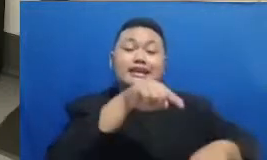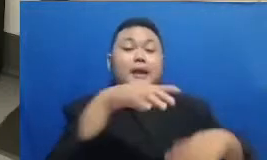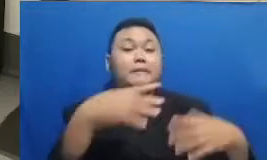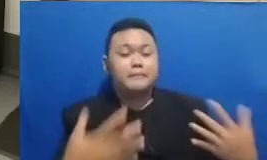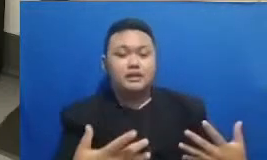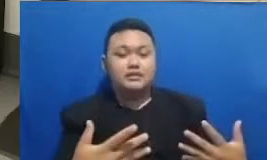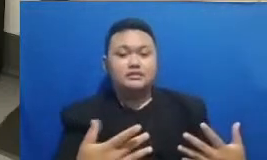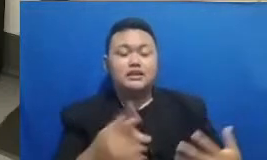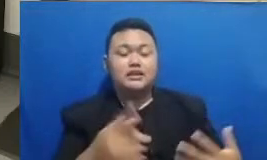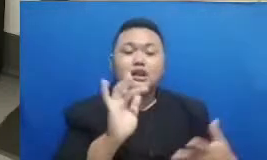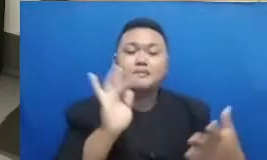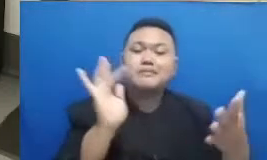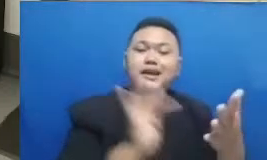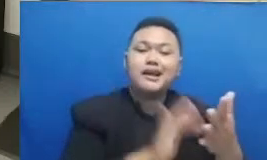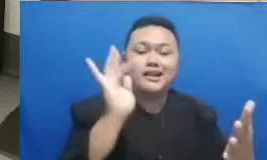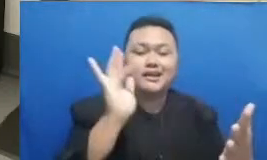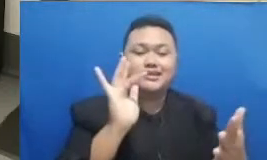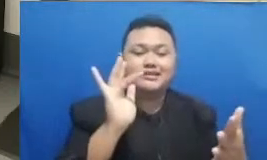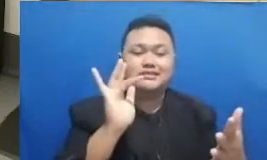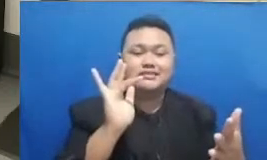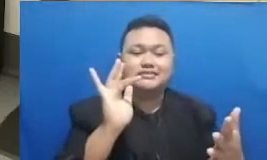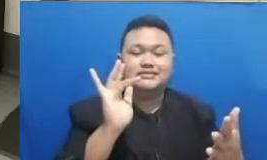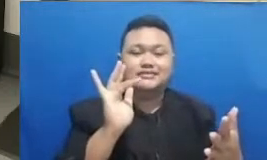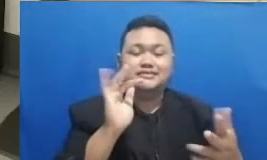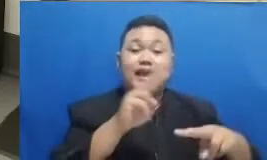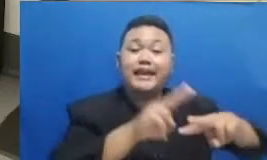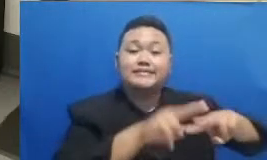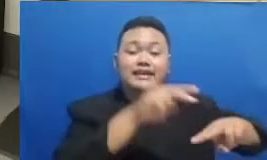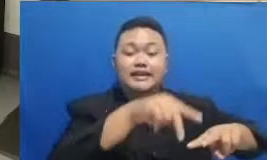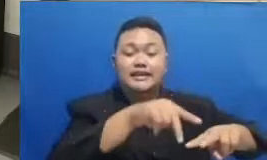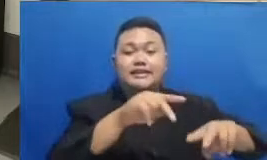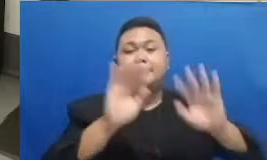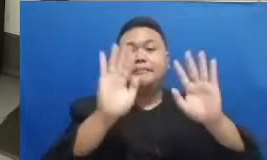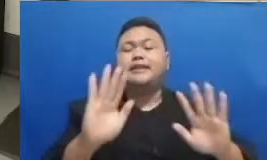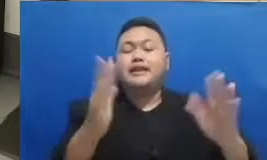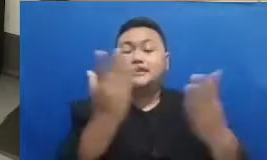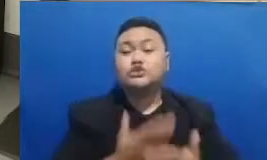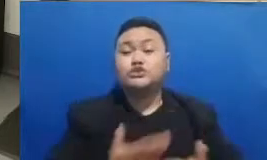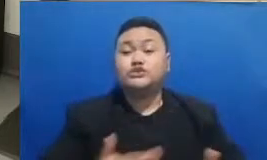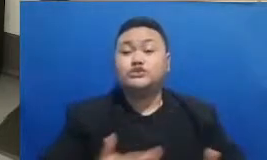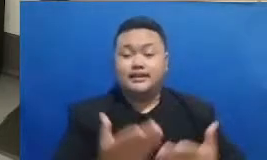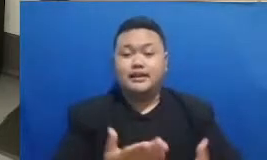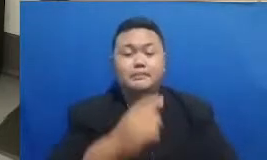ini di media sosial Bapak dan Ibu ketika membagikan pelajaran membagikan pengalaman